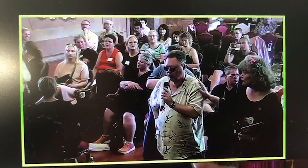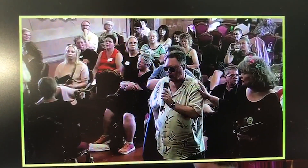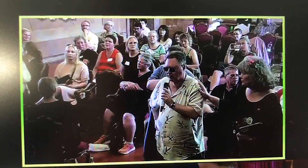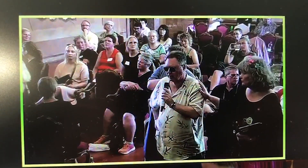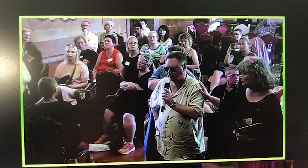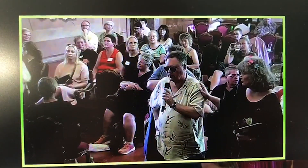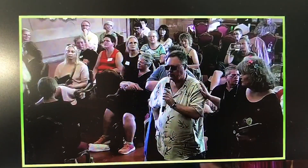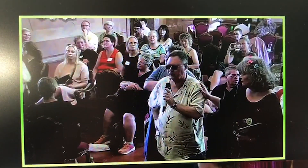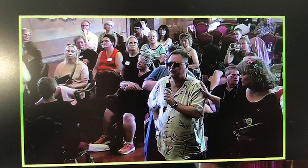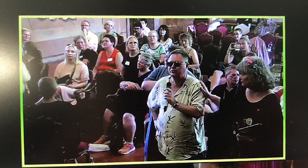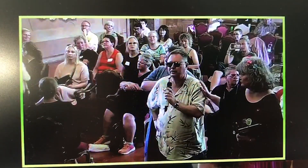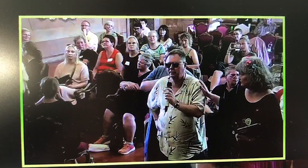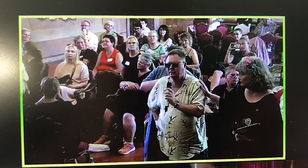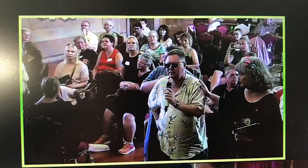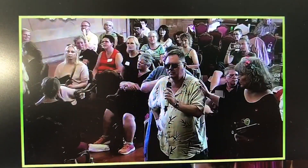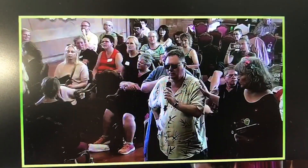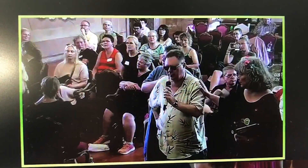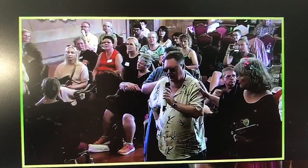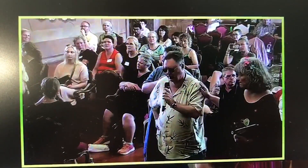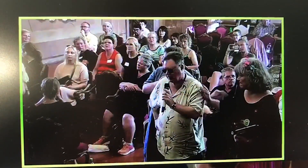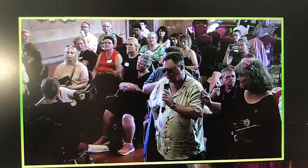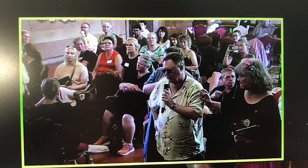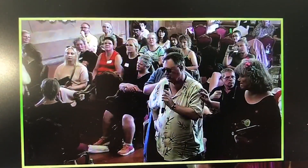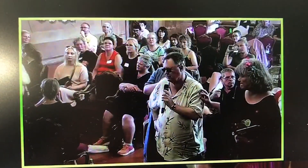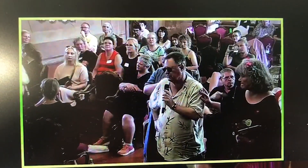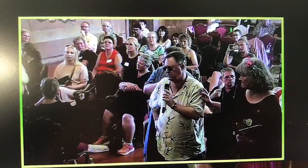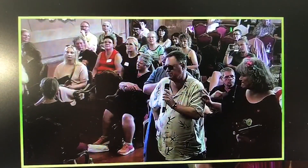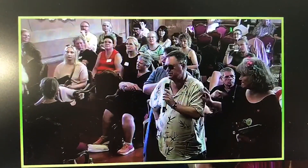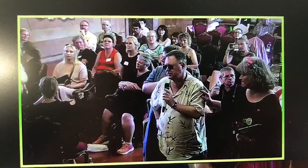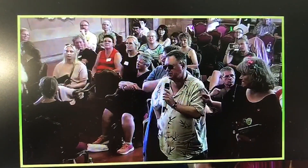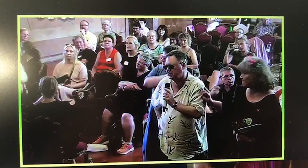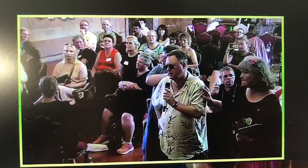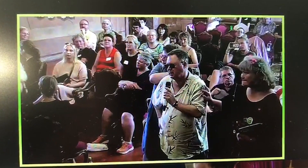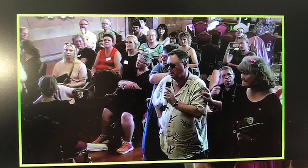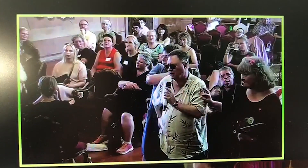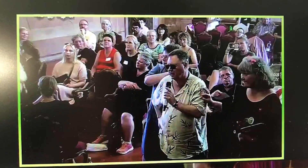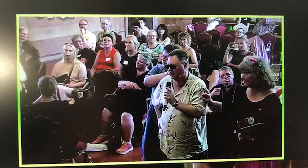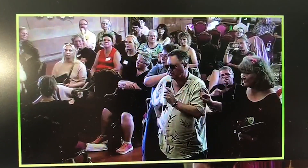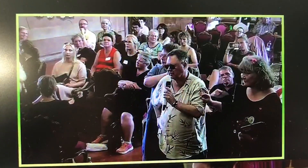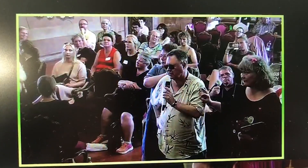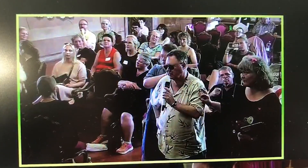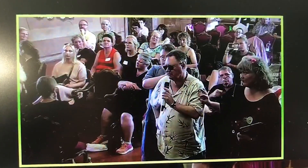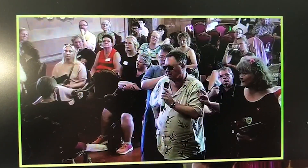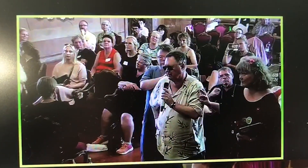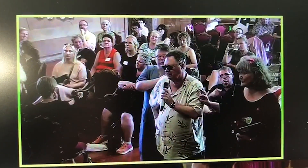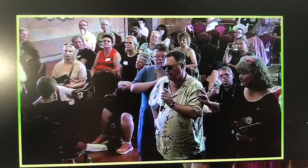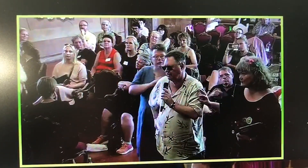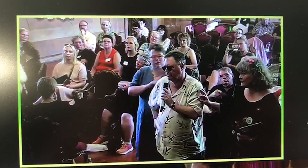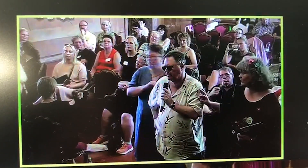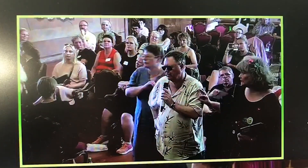Riitta and I are very touched to hear about your experiences. And uhm...